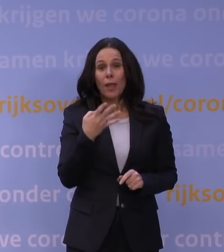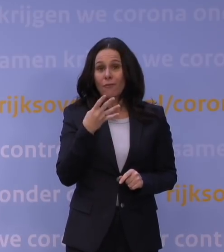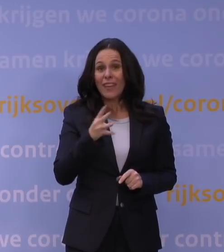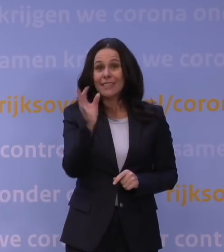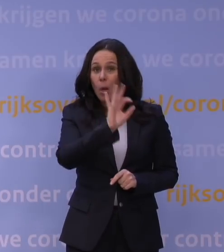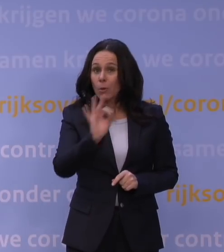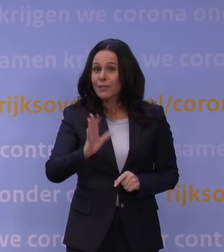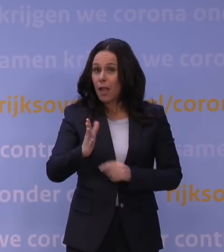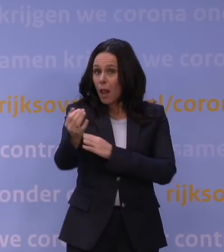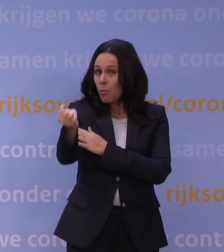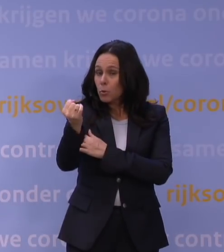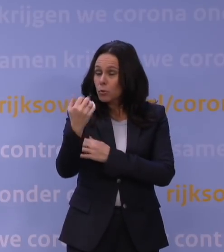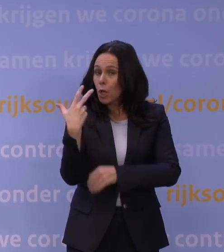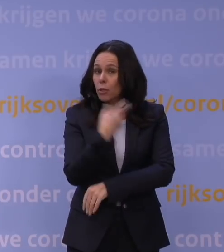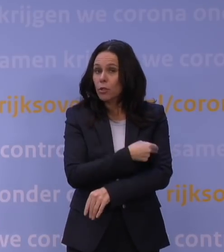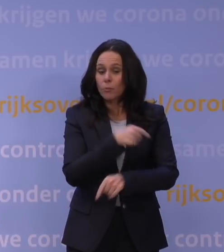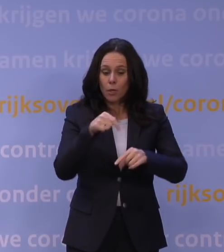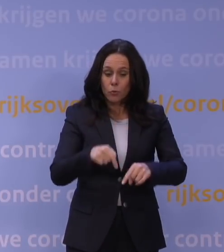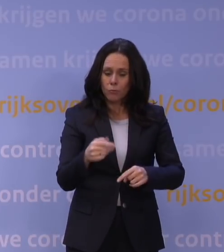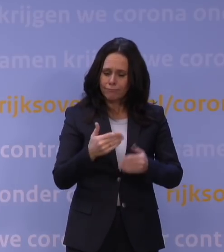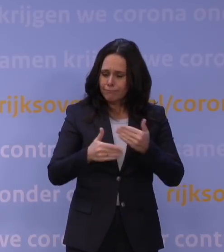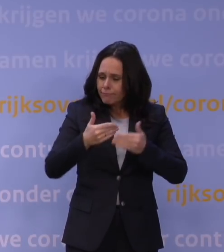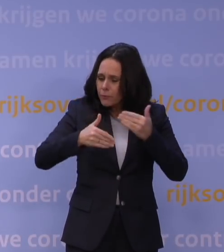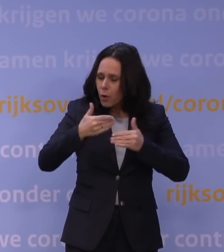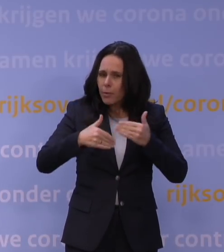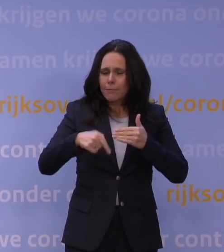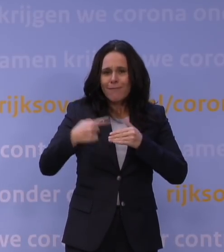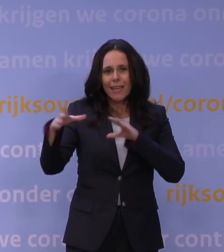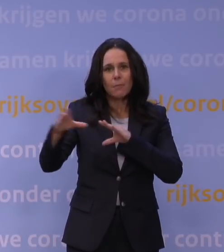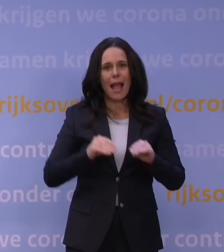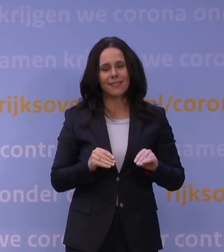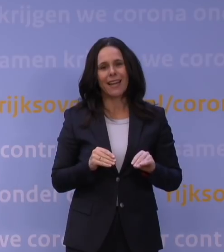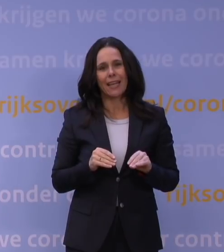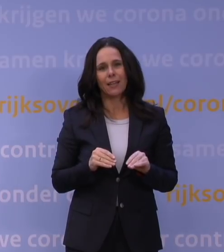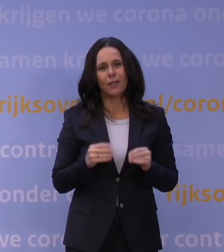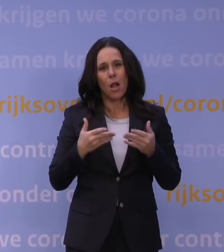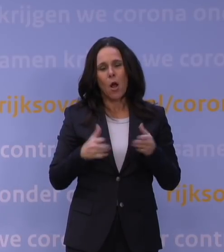worden deze dagen de besluiten voorbereid om vergaande maatregelen te nemen om het openbare leven te beperken.